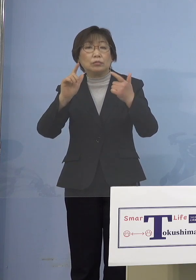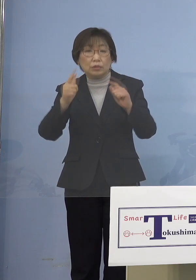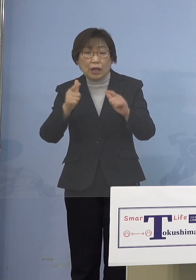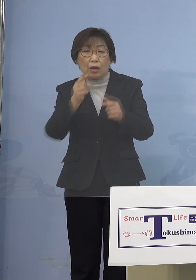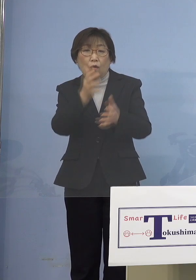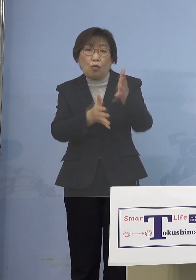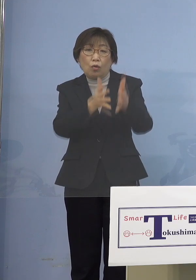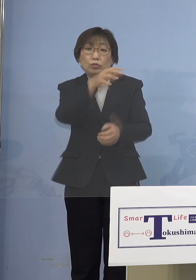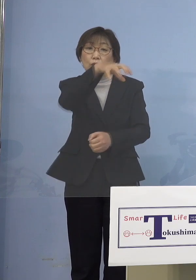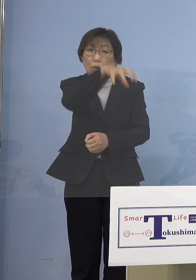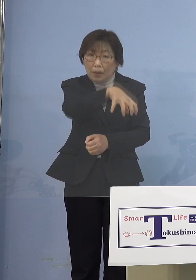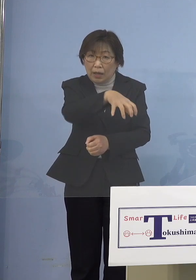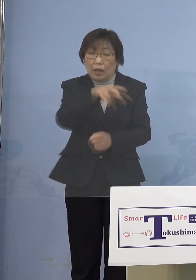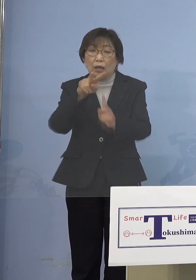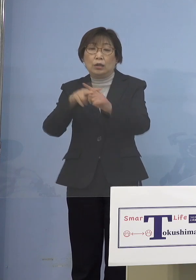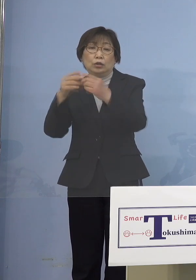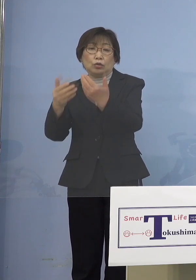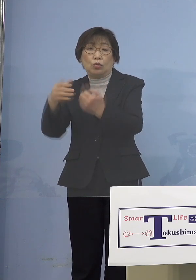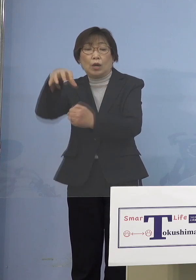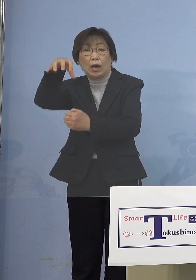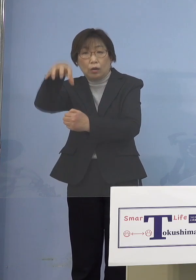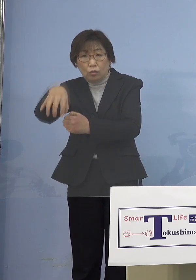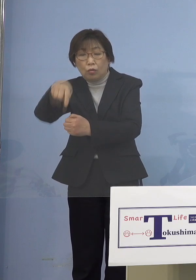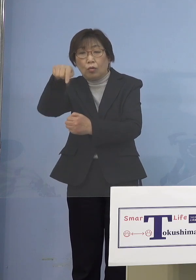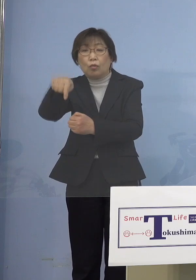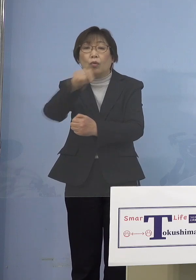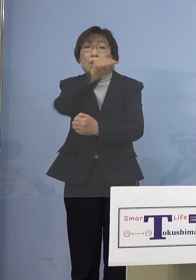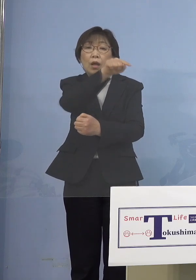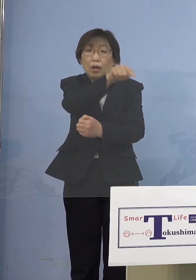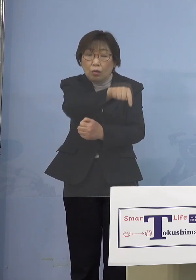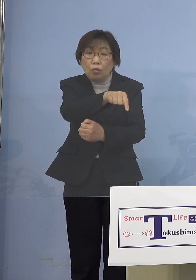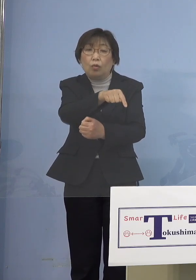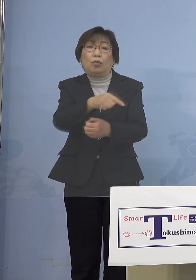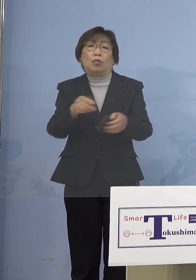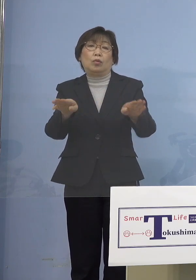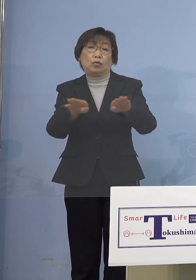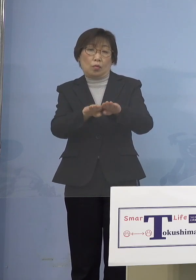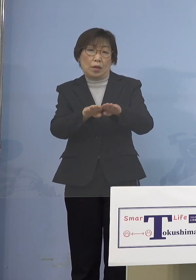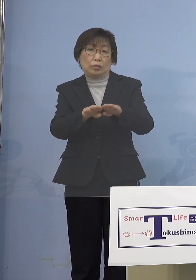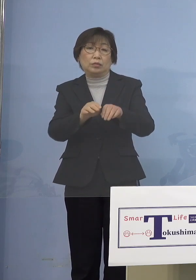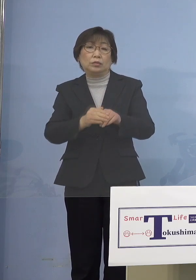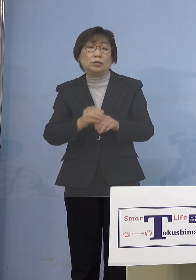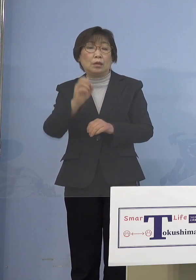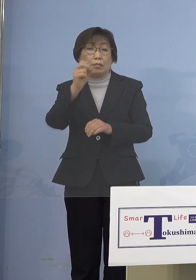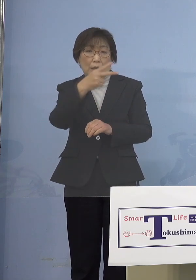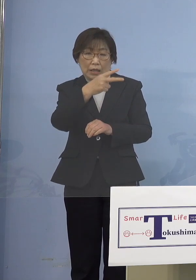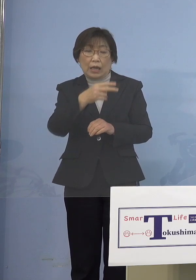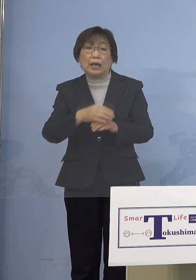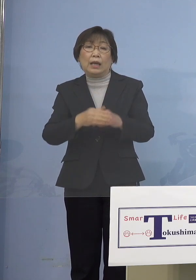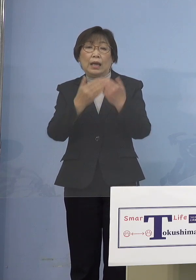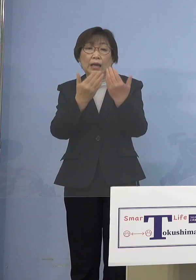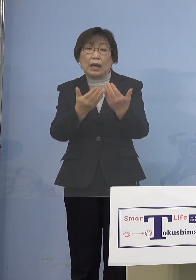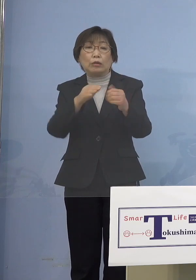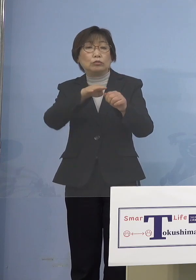ここのところを止める あるいは学年閉鎖とか